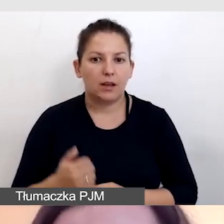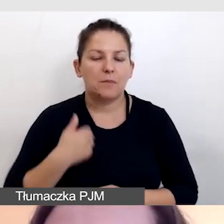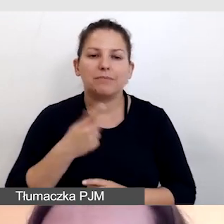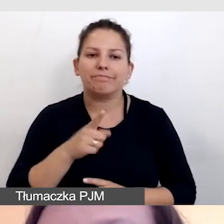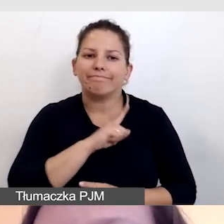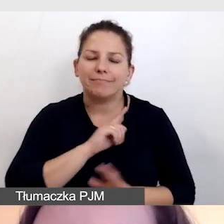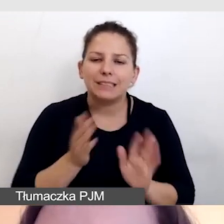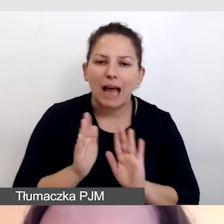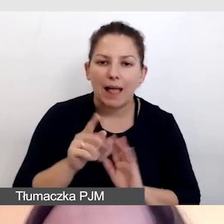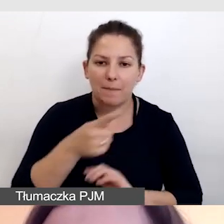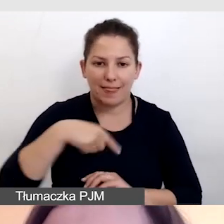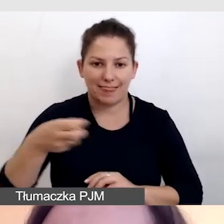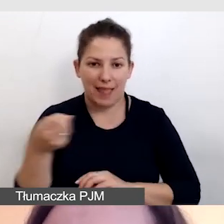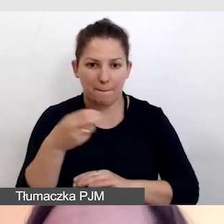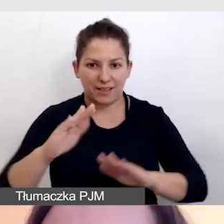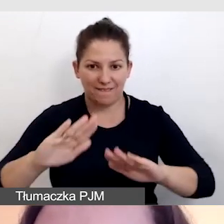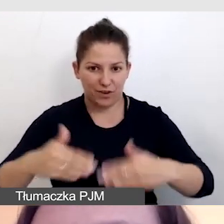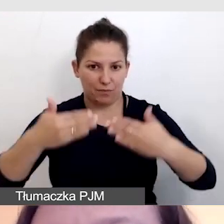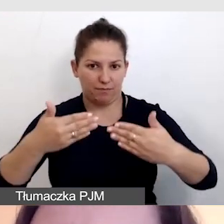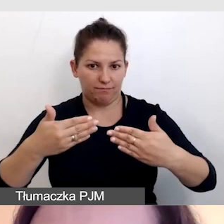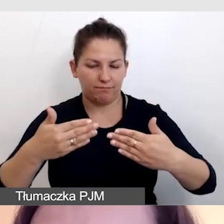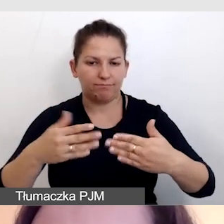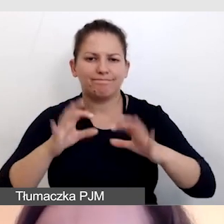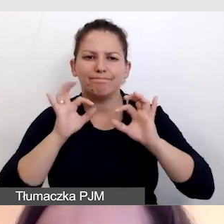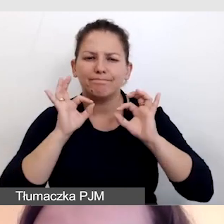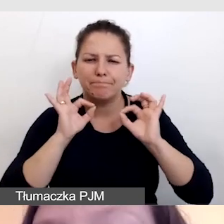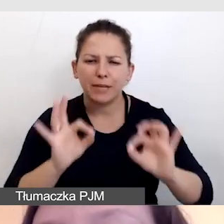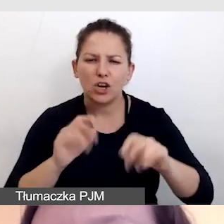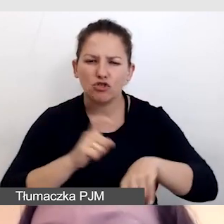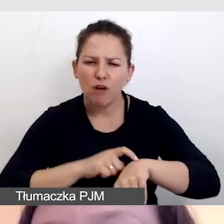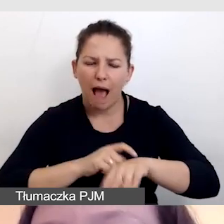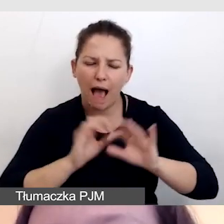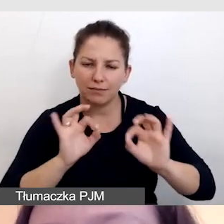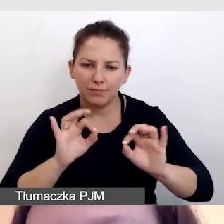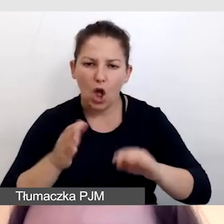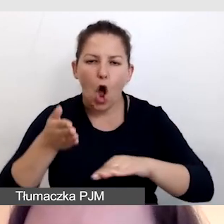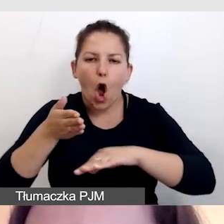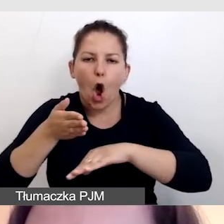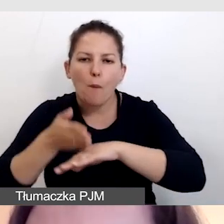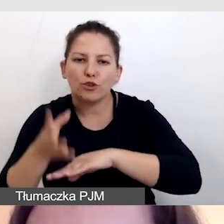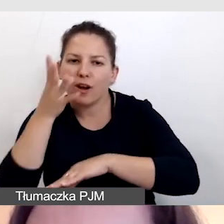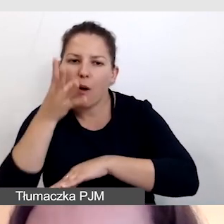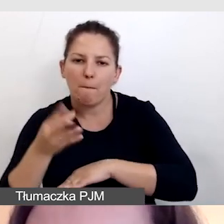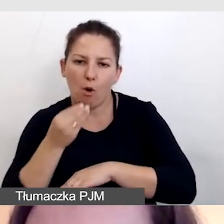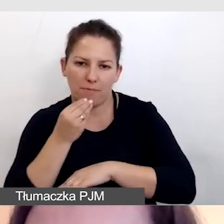by napisy wyświetlały nam się we właściwym czasie, opóźniamy obraz.